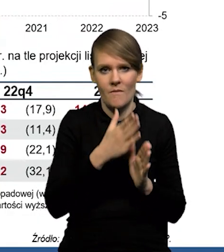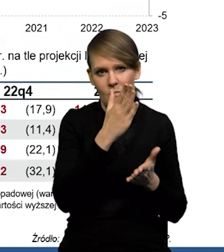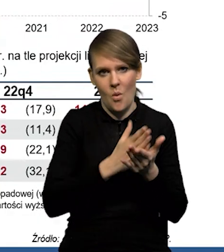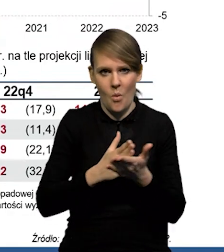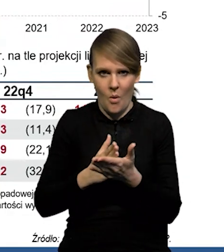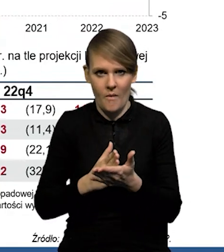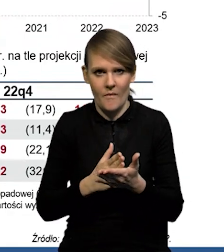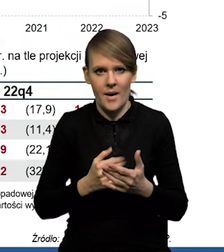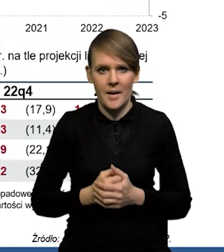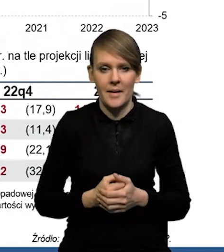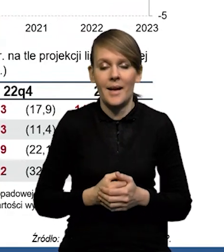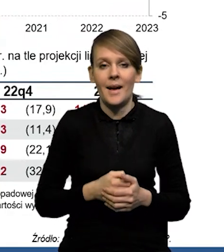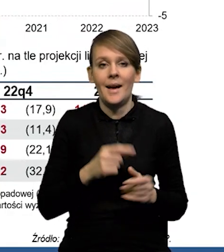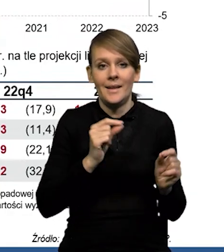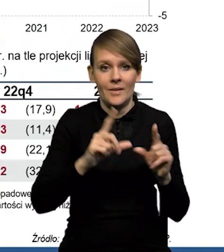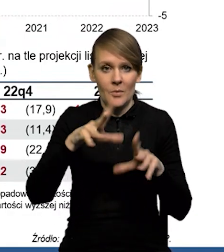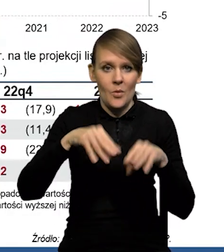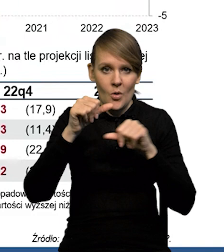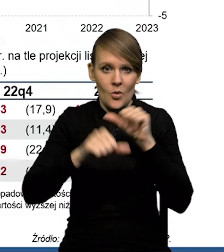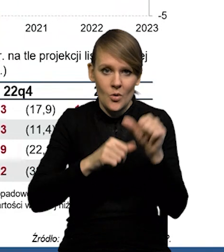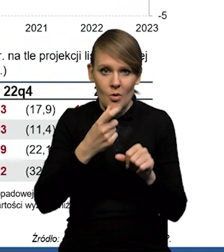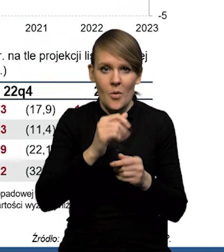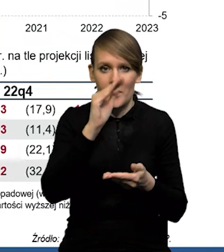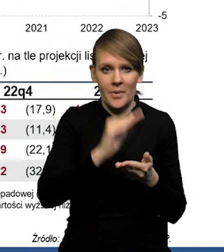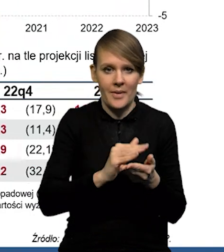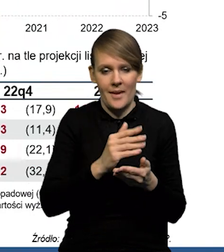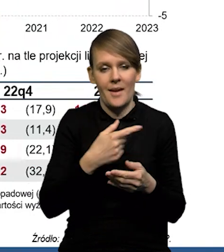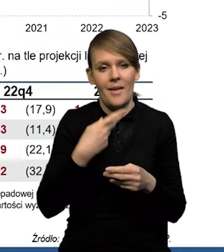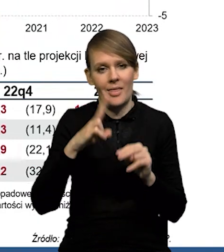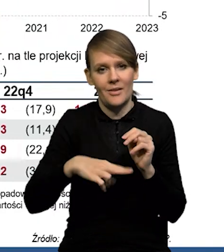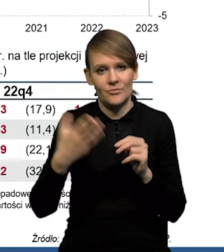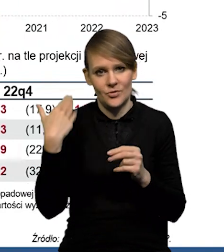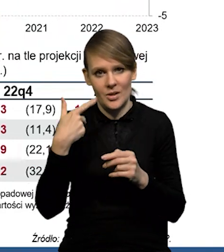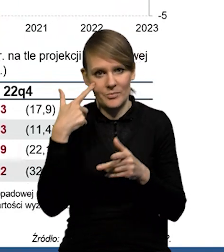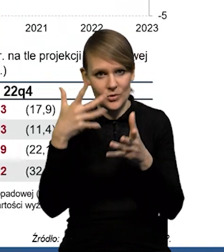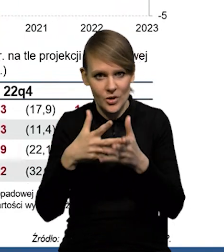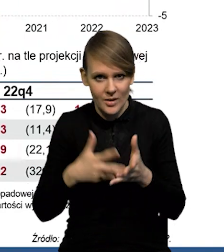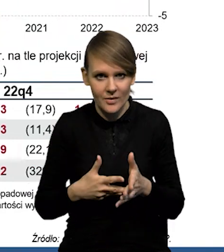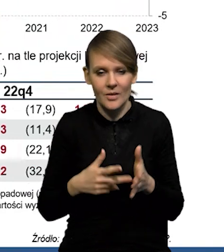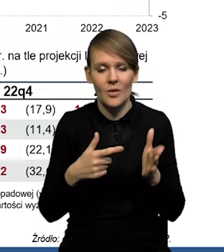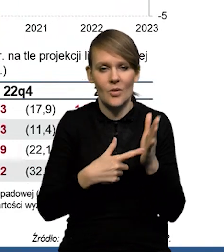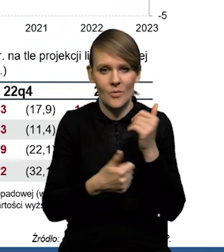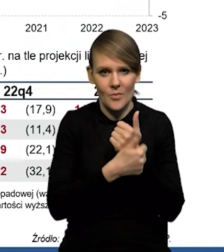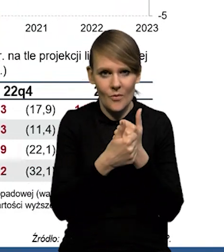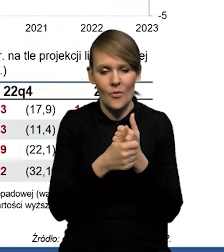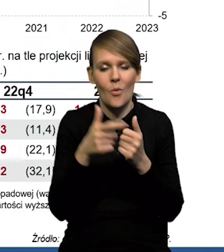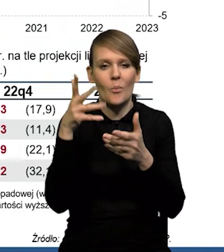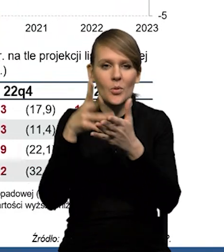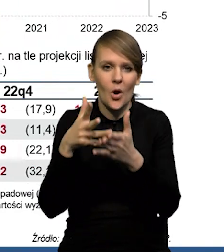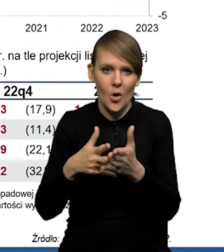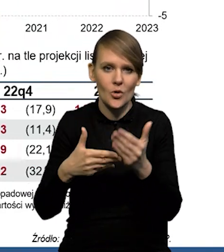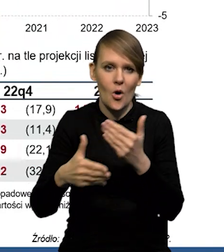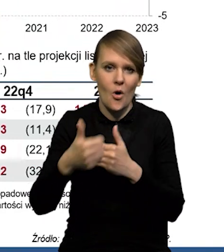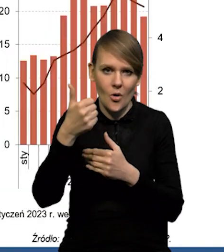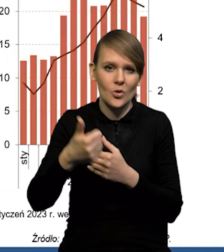Także inflacja, tak jak mówiłem na początku roku nieco niższa, niż się spodziewaliśmy i też w dużym stopniu z tego wynika rewizja naszych prognoz na ten najbliższy rok.